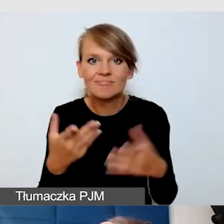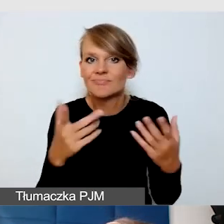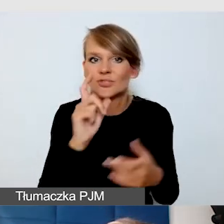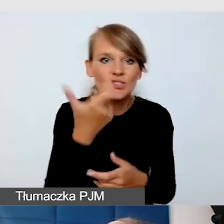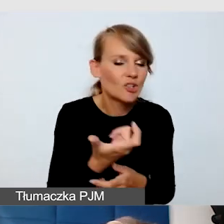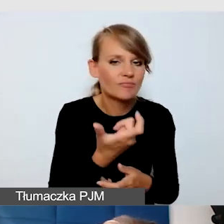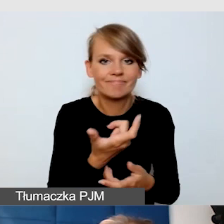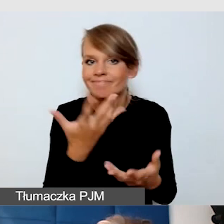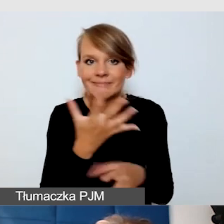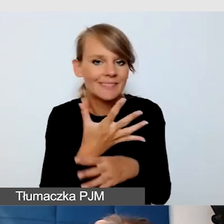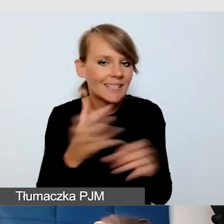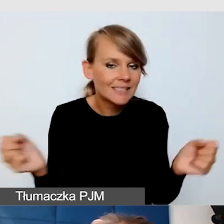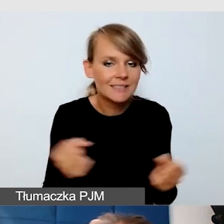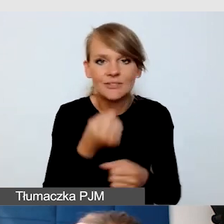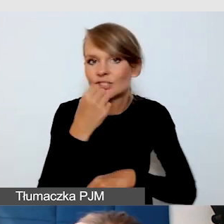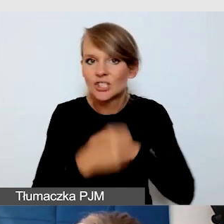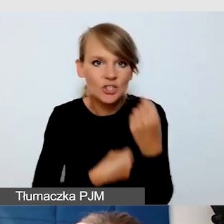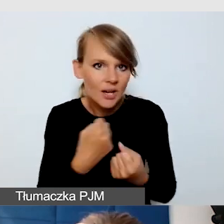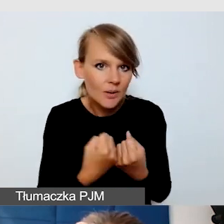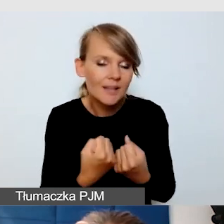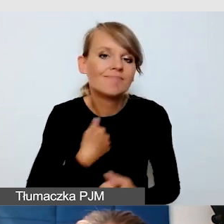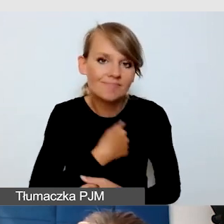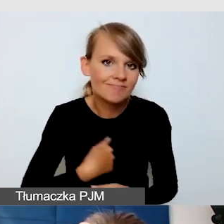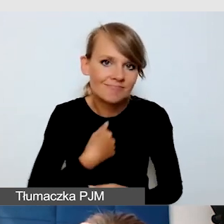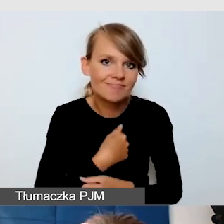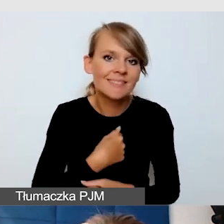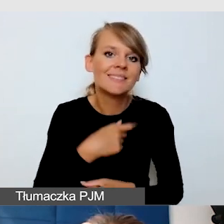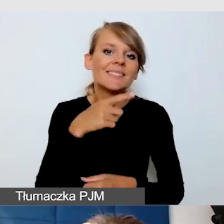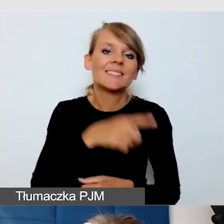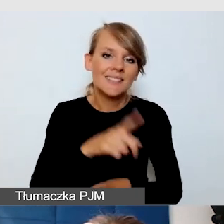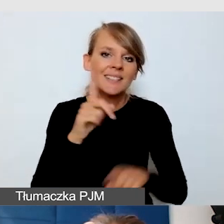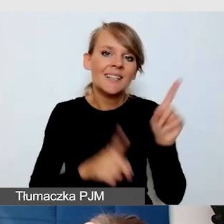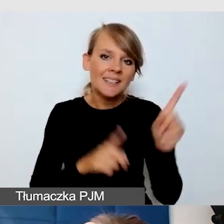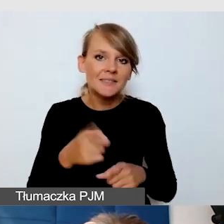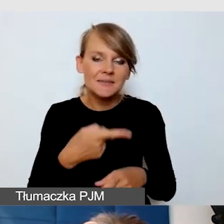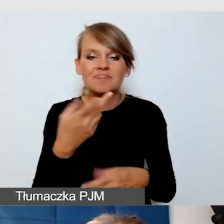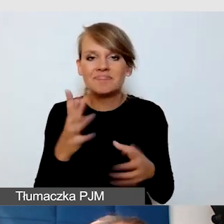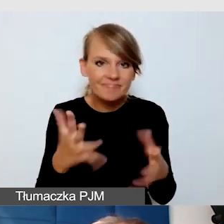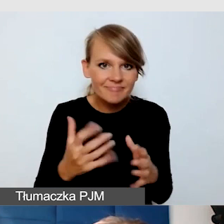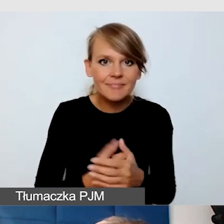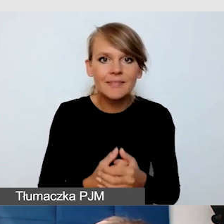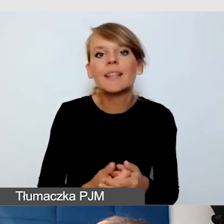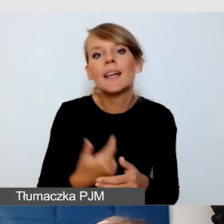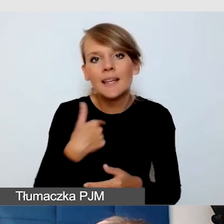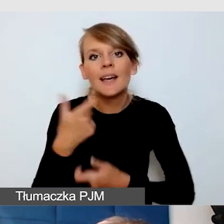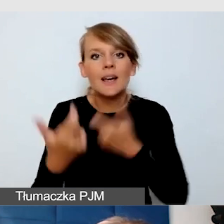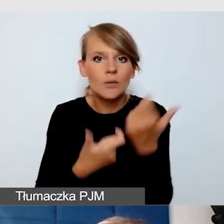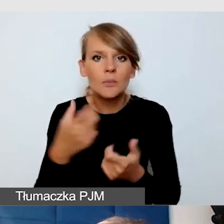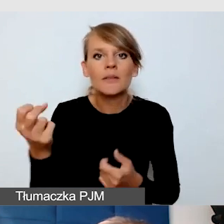a niestety bywa, że te systemy są zawodne, robię napisy na żywo na Messengerze.